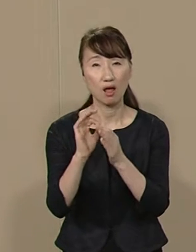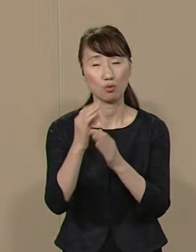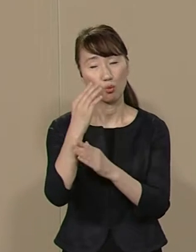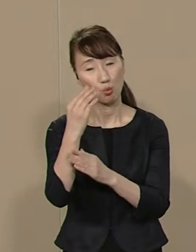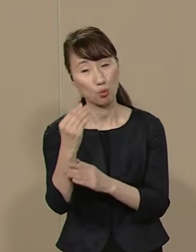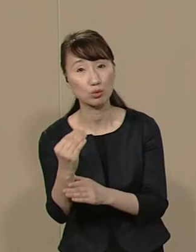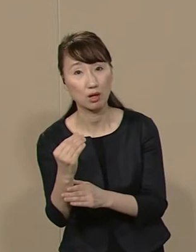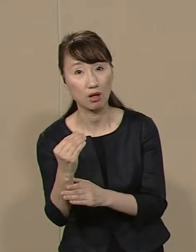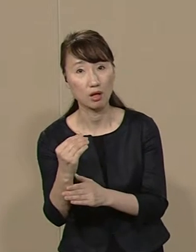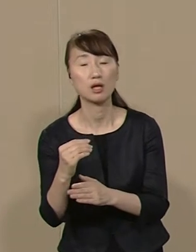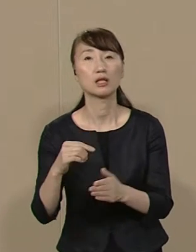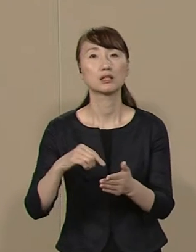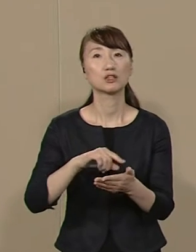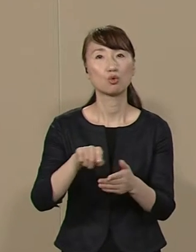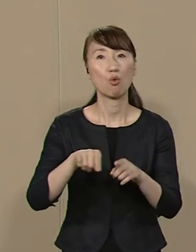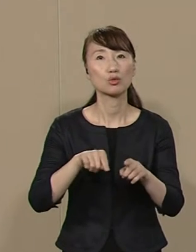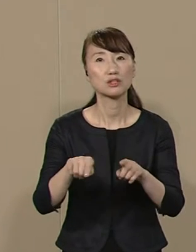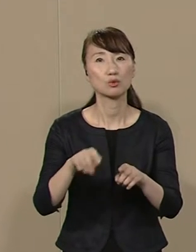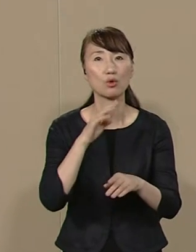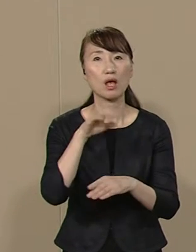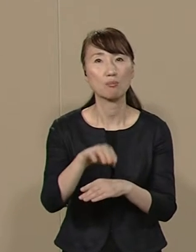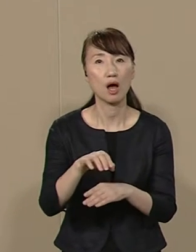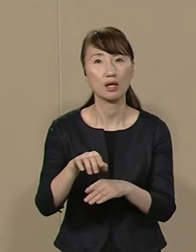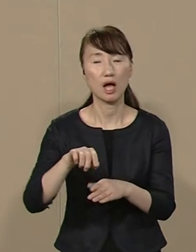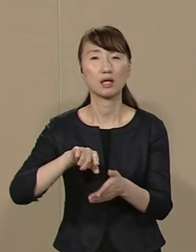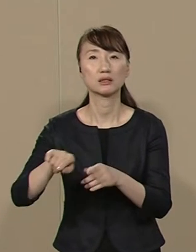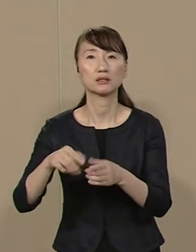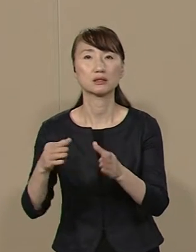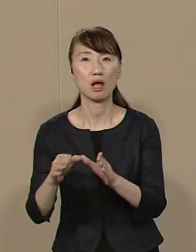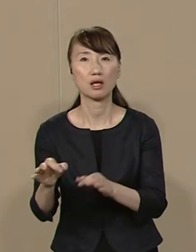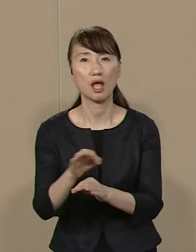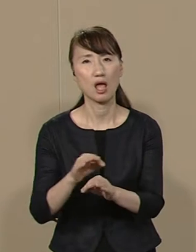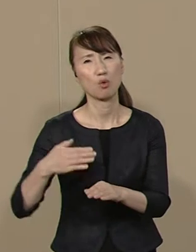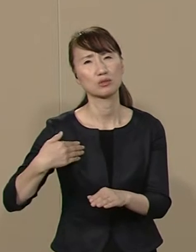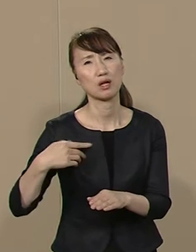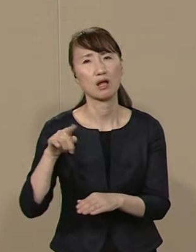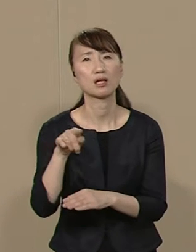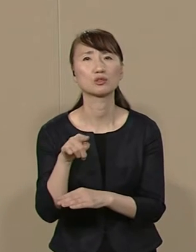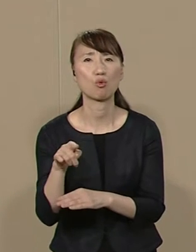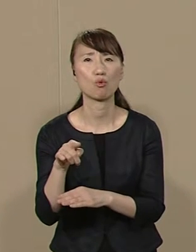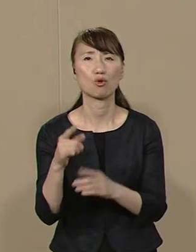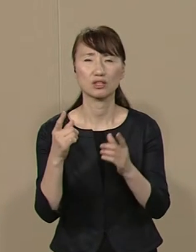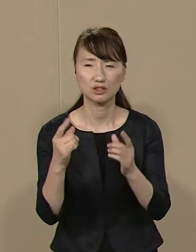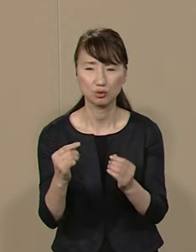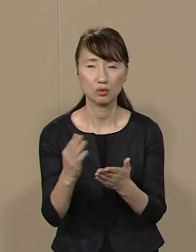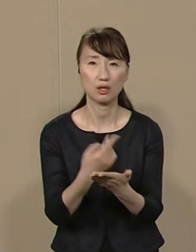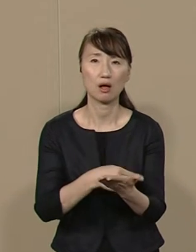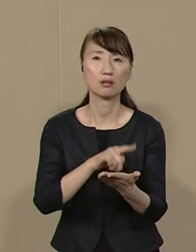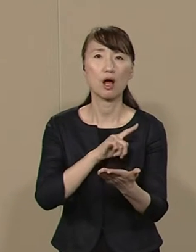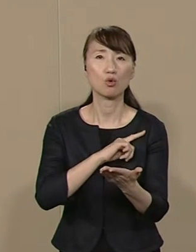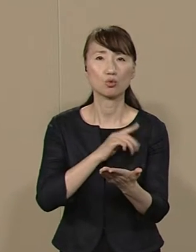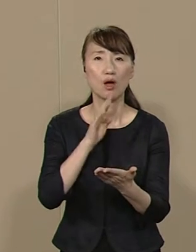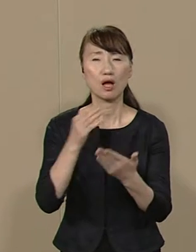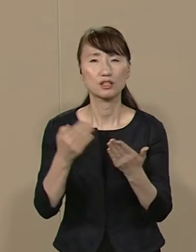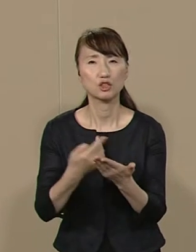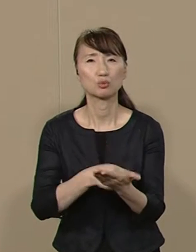地方自治の現場や 自治体経営を知らない方 的確な判断力や実務能力に欠け